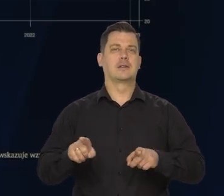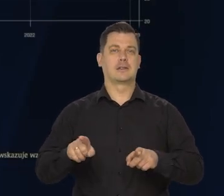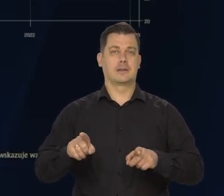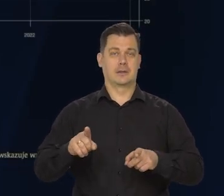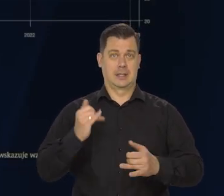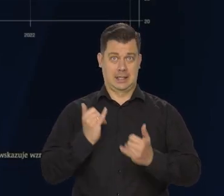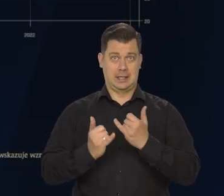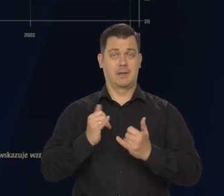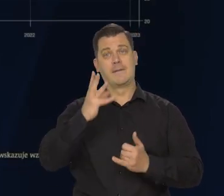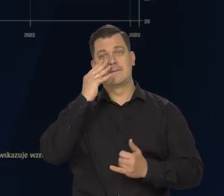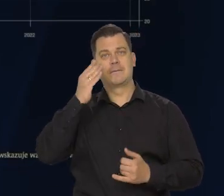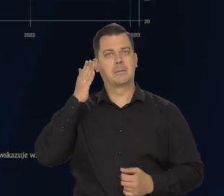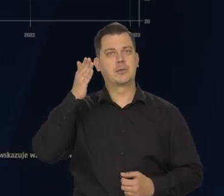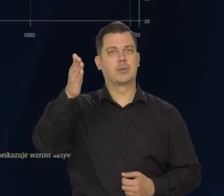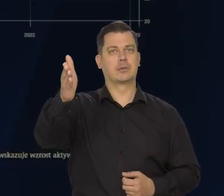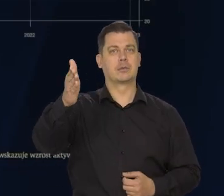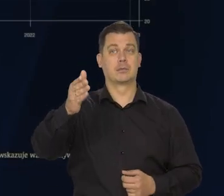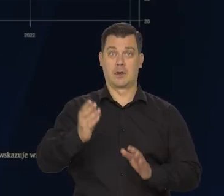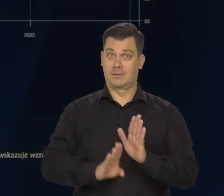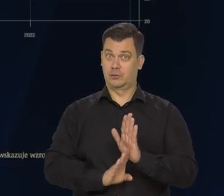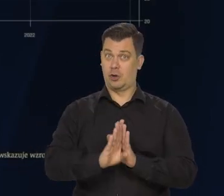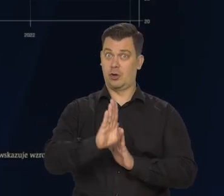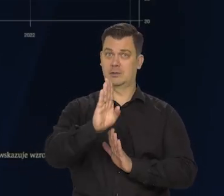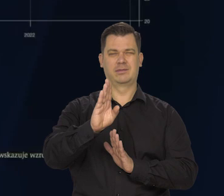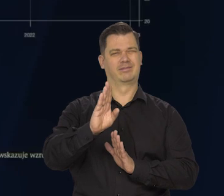to wzrost gospodarczy na świecie będzie niski.